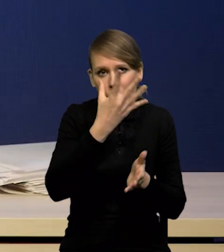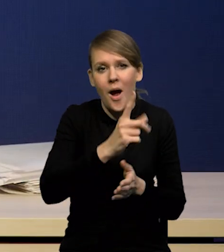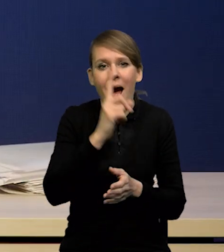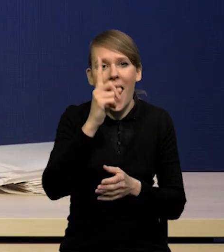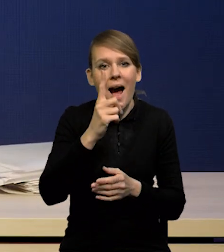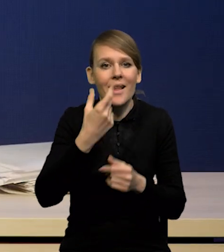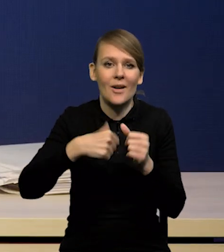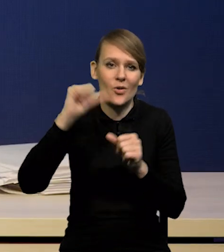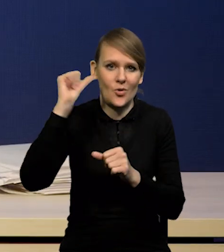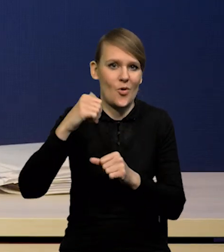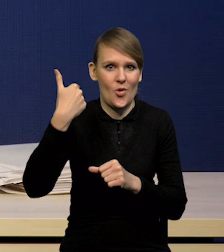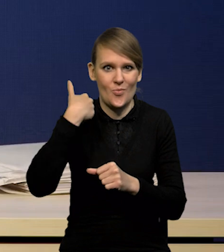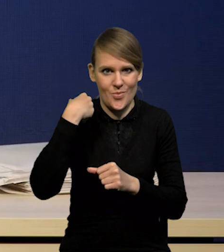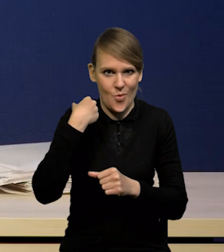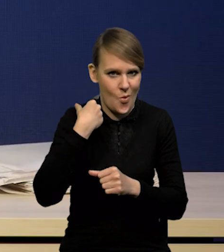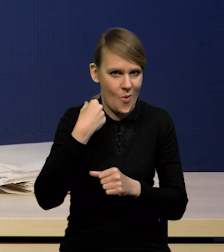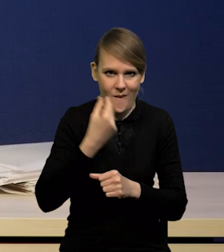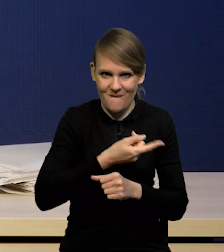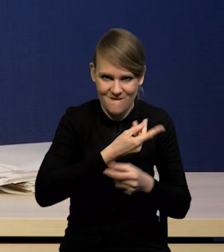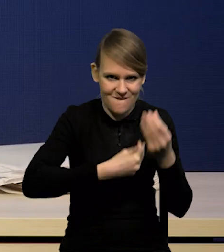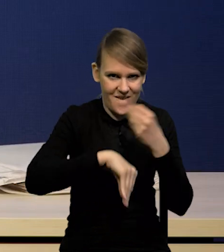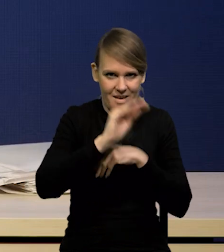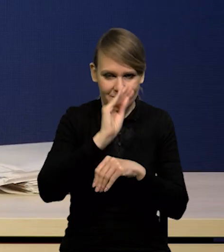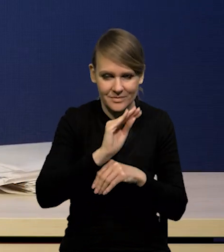i niż te oczekiwane przeze mnie w projekcji,